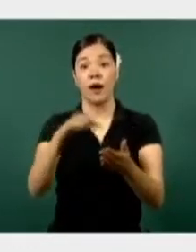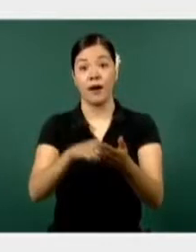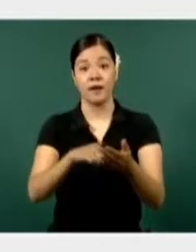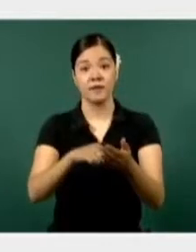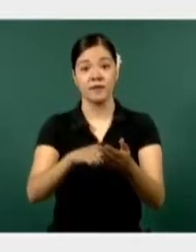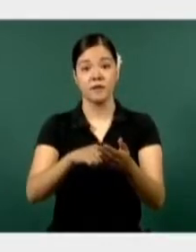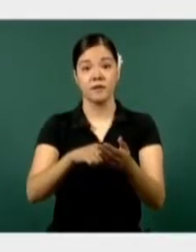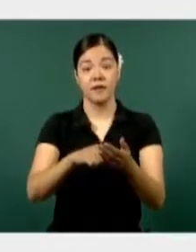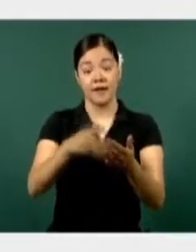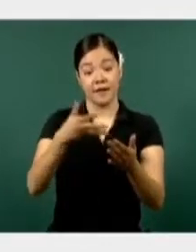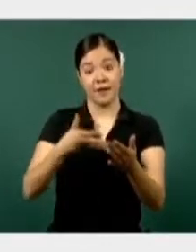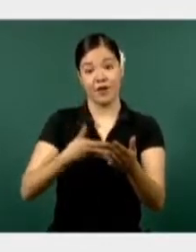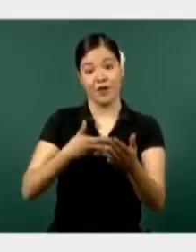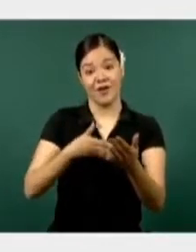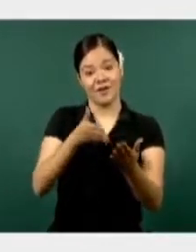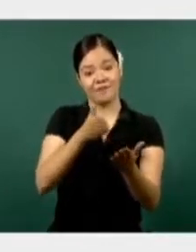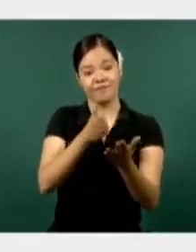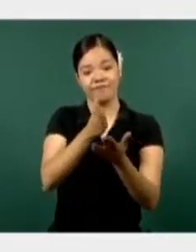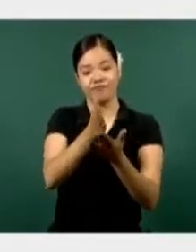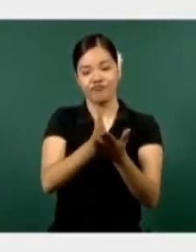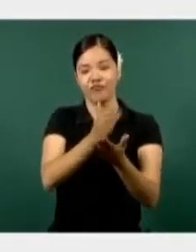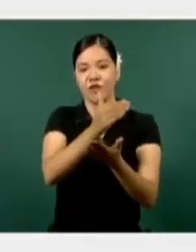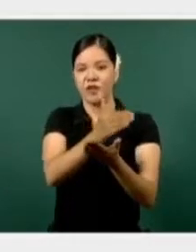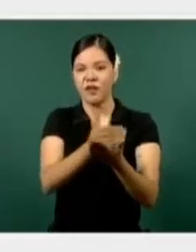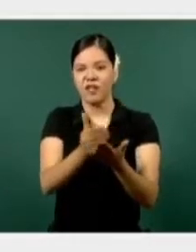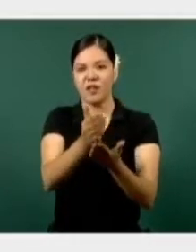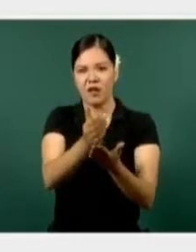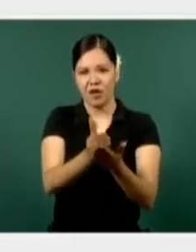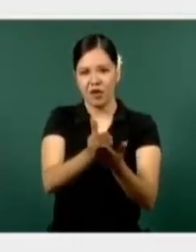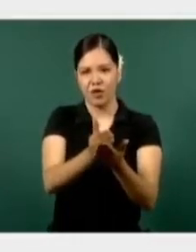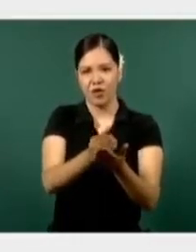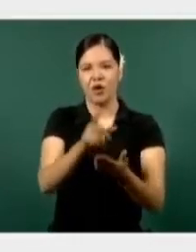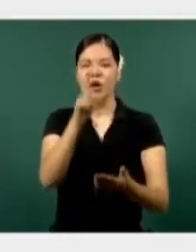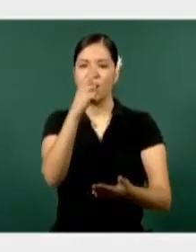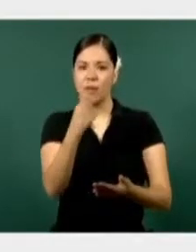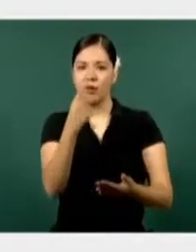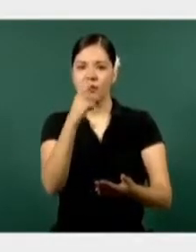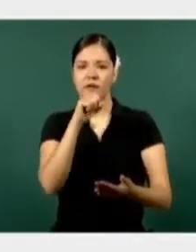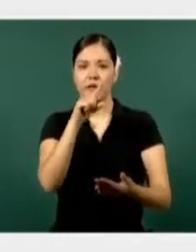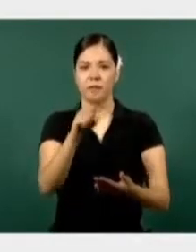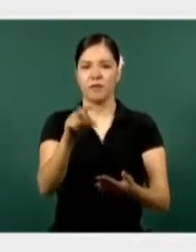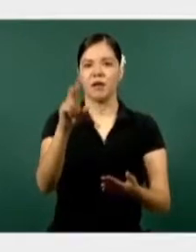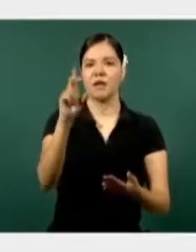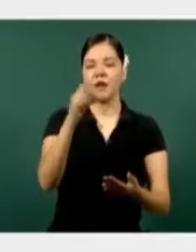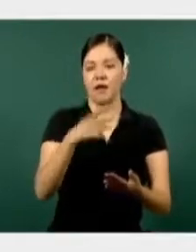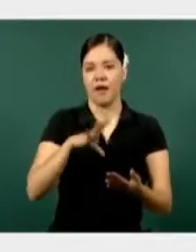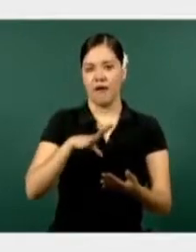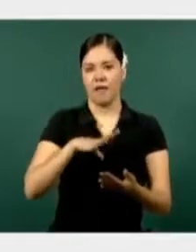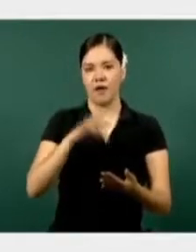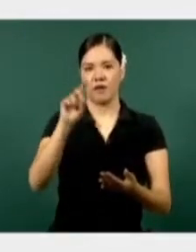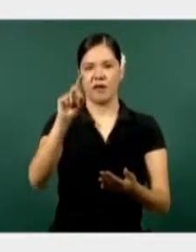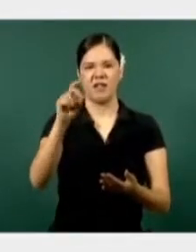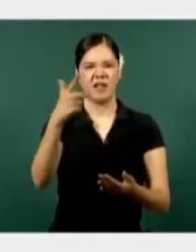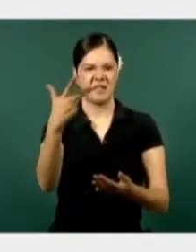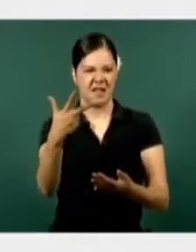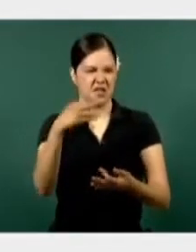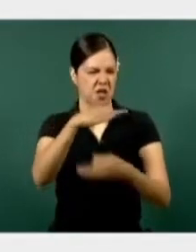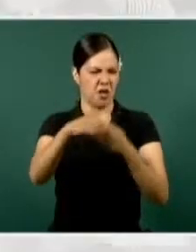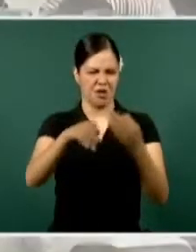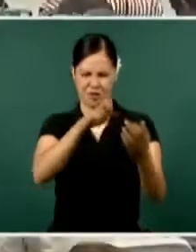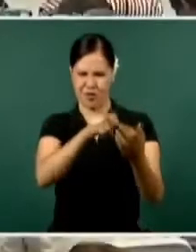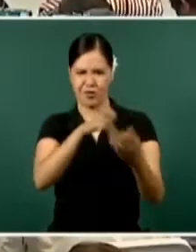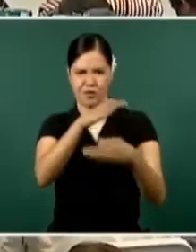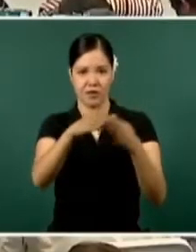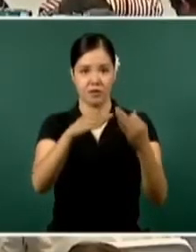el estado, la policía municipal en 37 de los 39, haciendo un total de efectivos dedicados